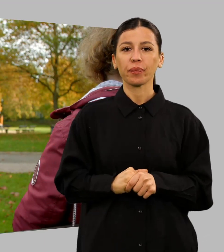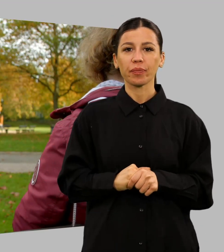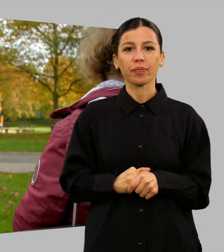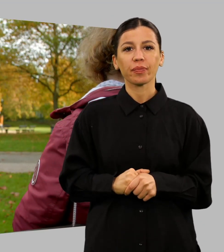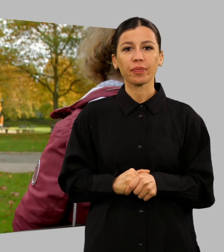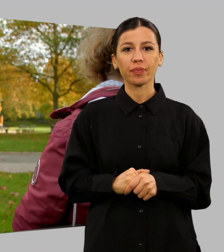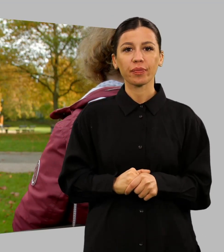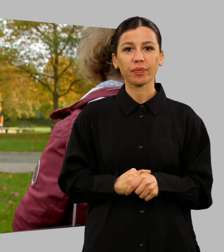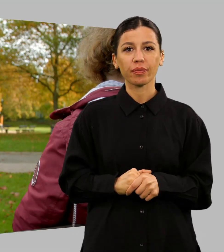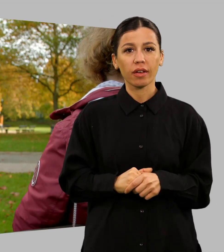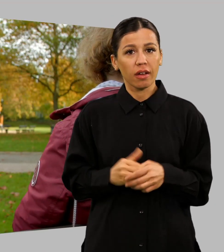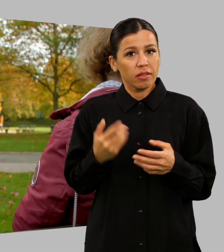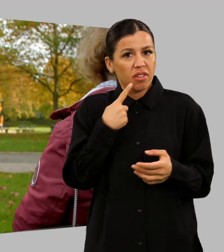Was soll man dazu noch sagen?